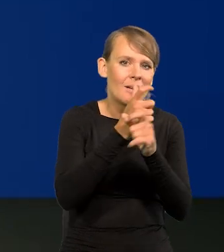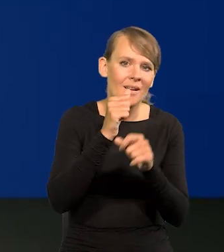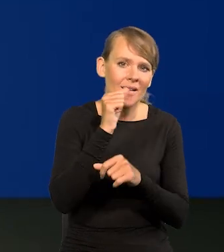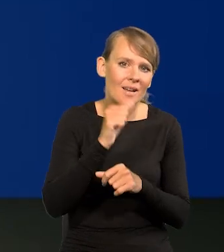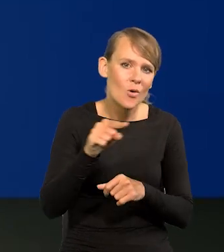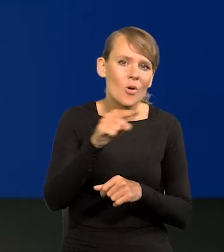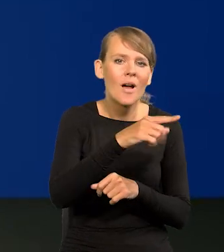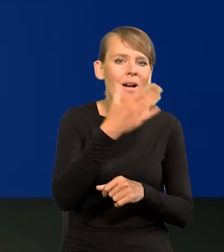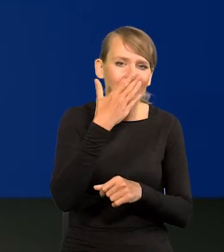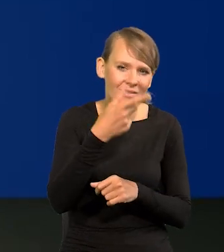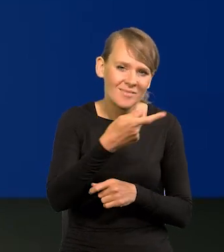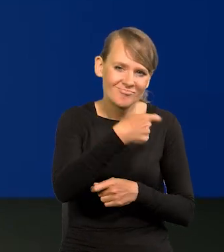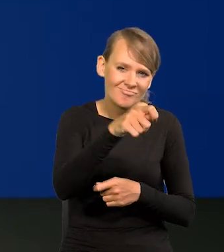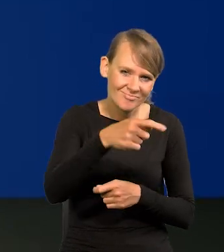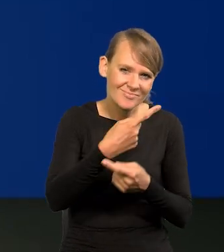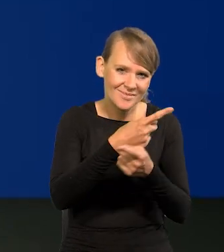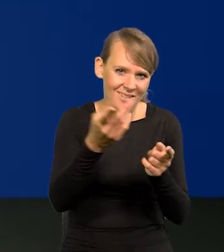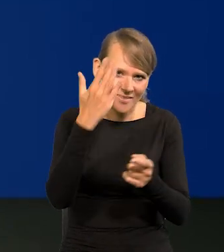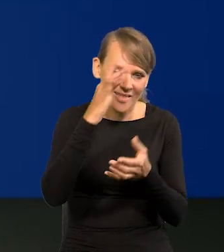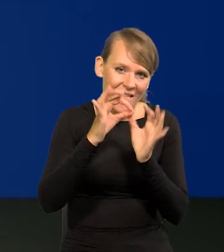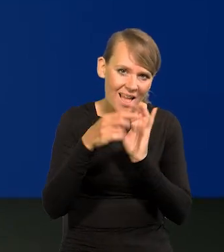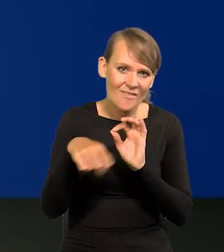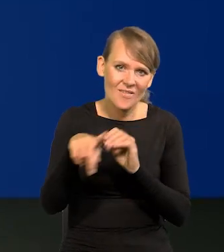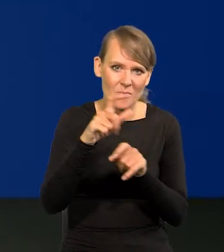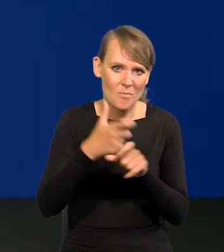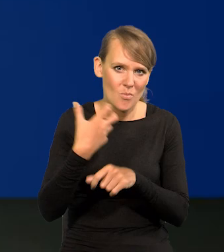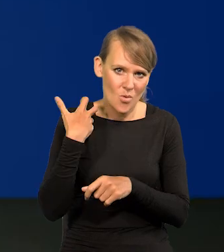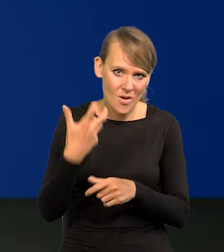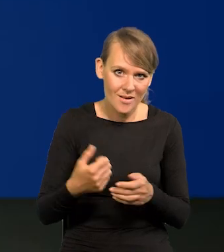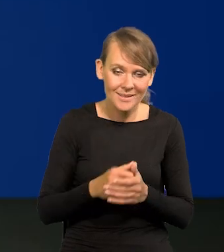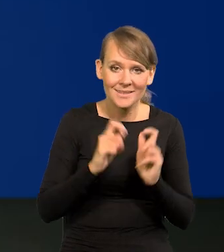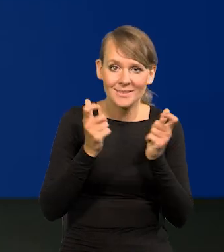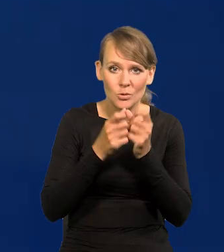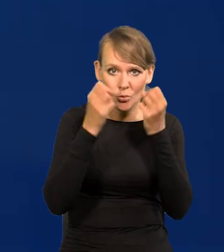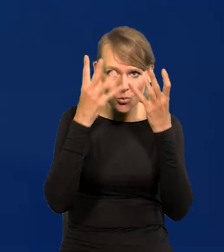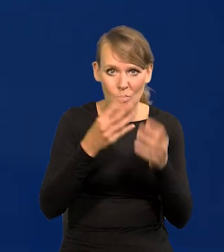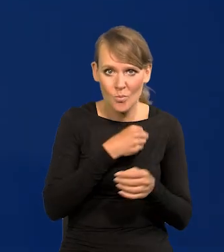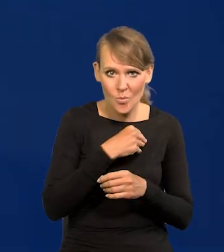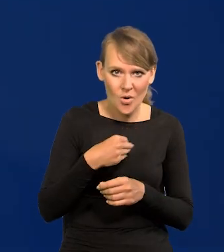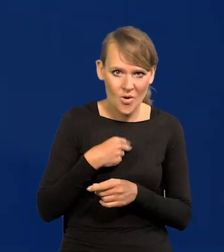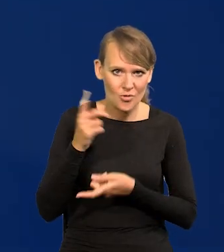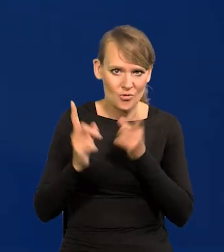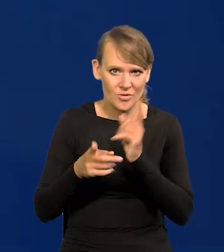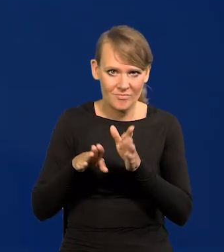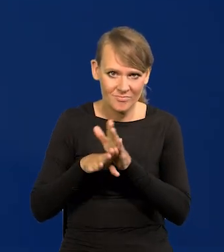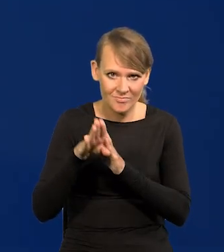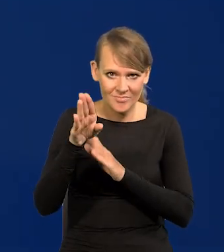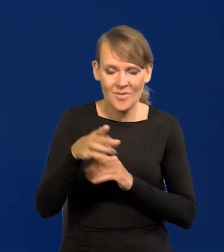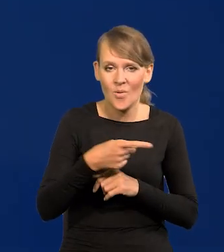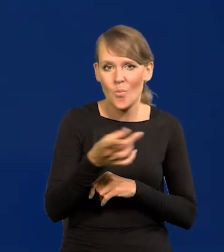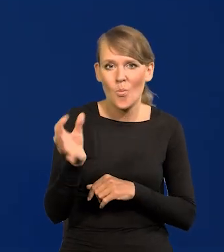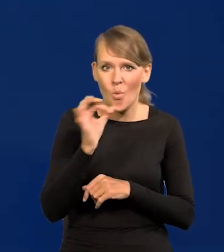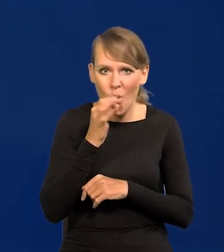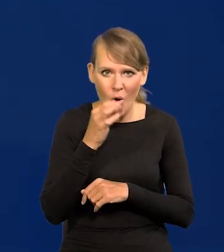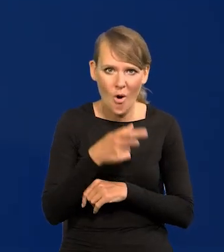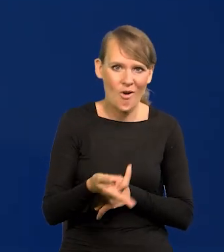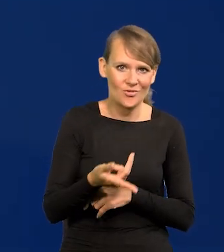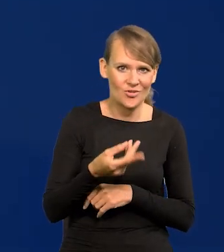bo jeździcie, to wiecie. Nawet tych bogatszych od nas. Cała kultura polska idzie szybko do przodu, młodzież jest wyedukowana.